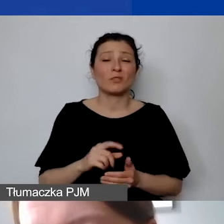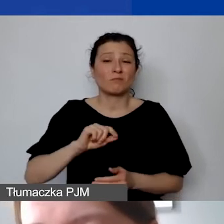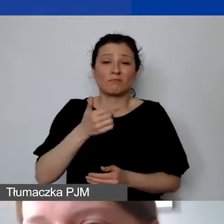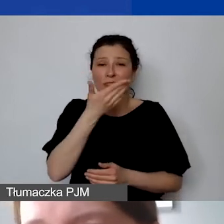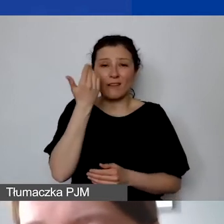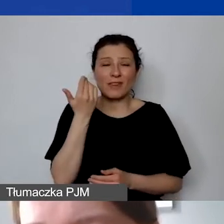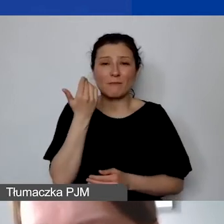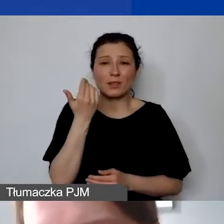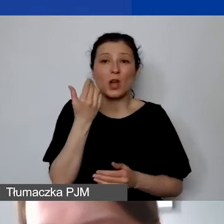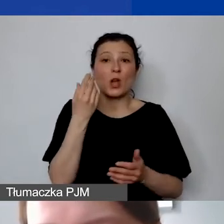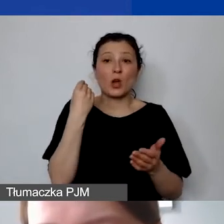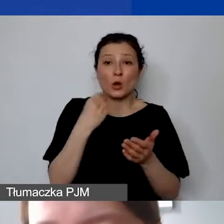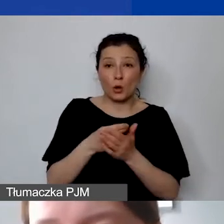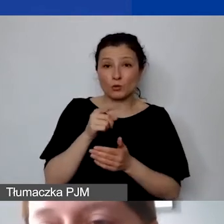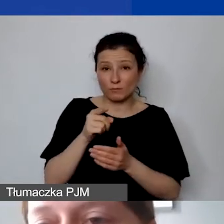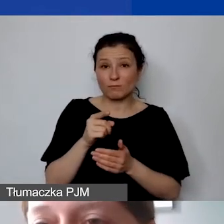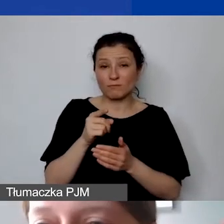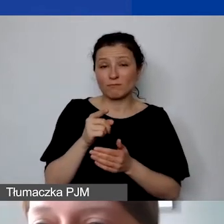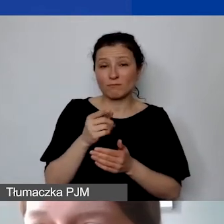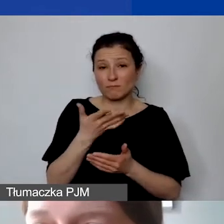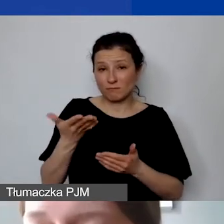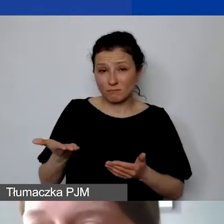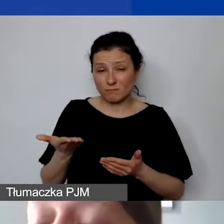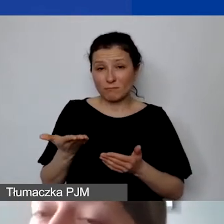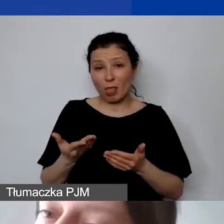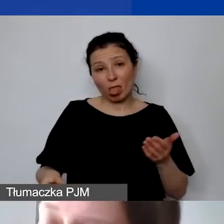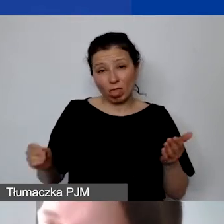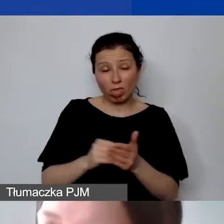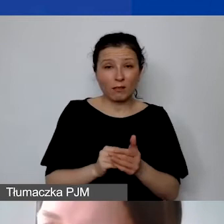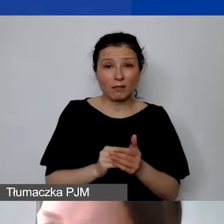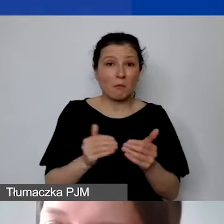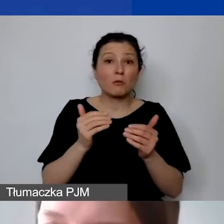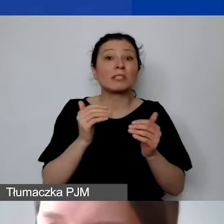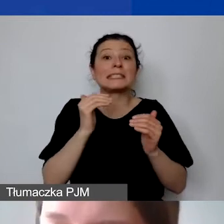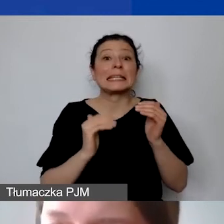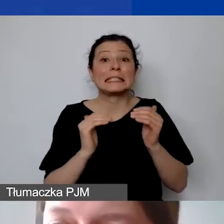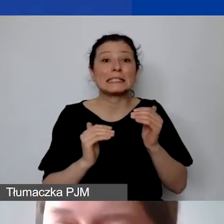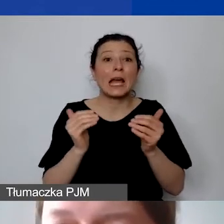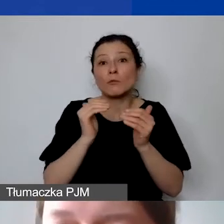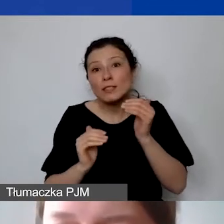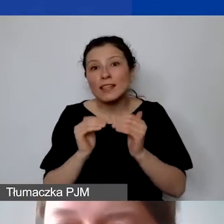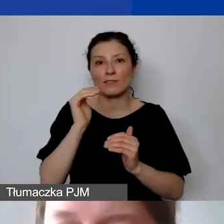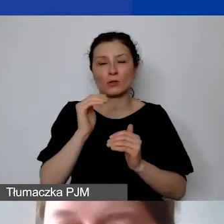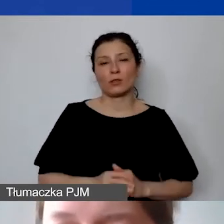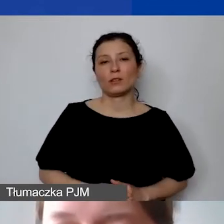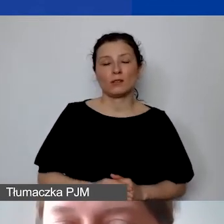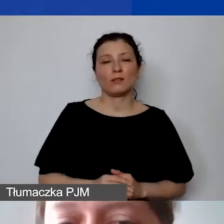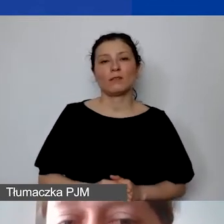czy koszt, który został wprowadzony, nie jest zaniżony, a czasem też czy jest zawyżony. Jeżeli nie jesteśmy w stanie określić,